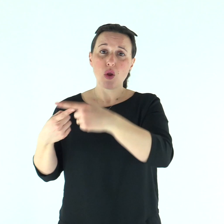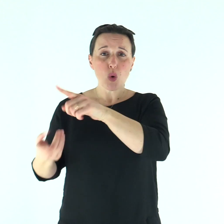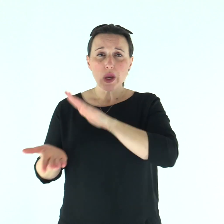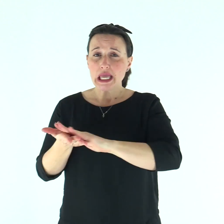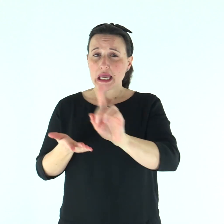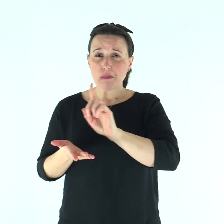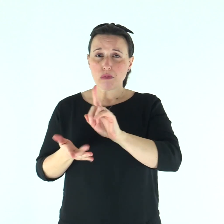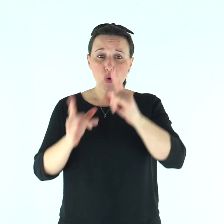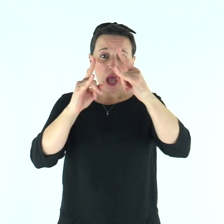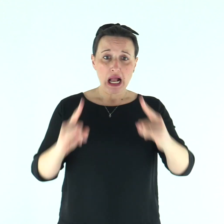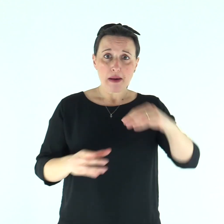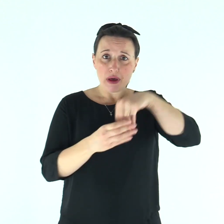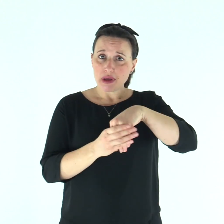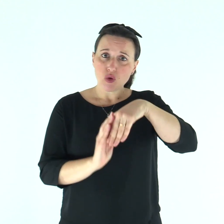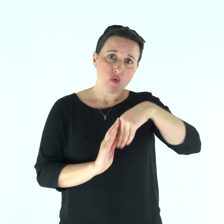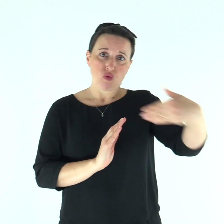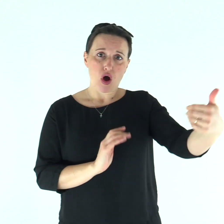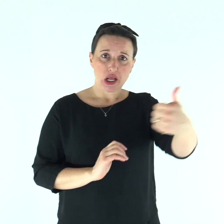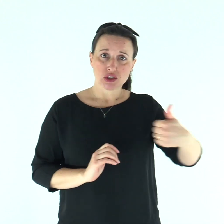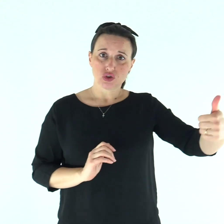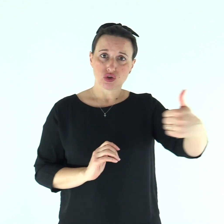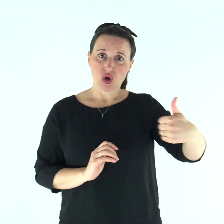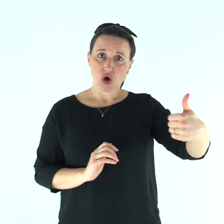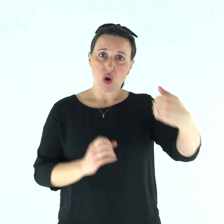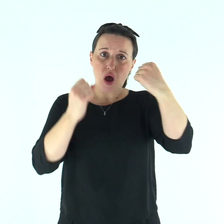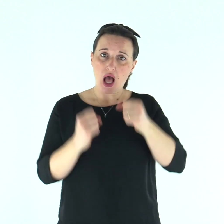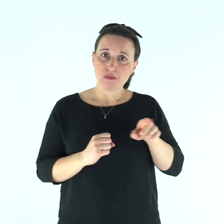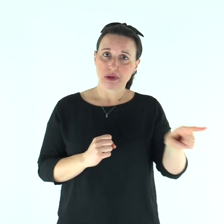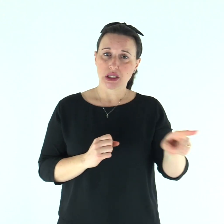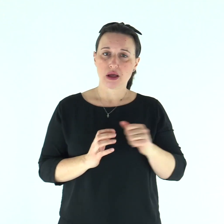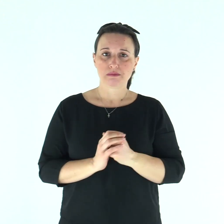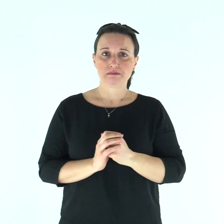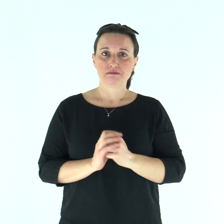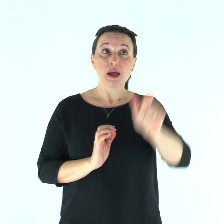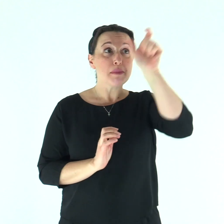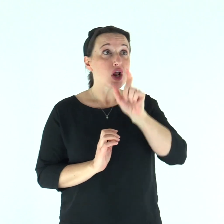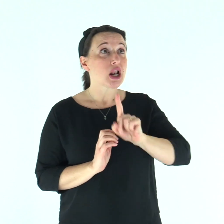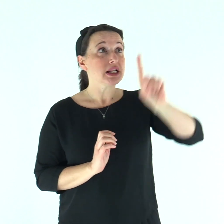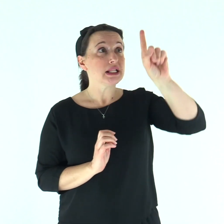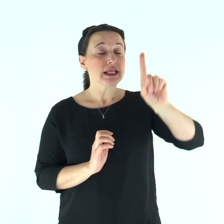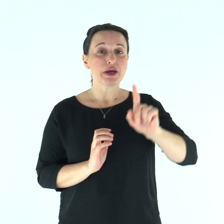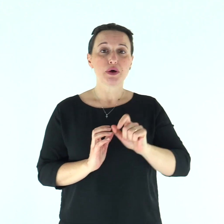è impuro, se ne starà solo, abiterà fuori dell'accampamento». Parola di Dio